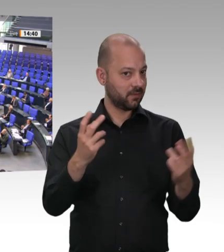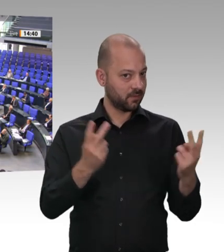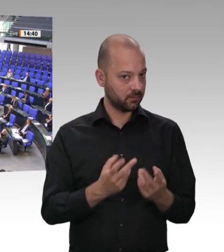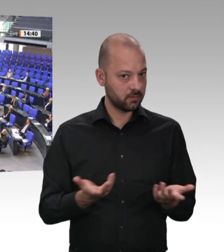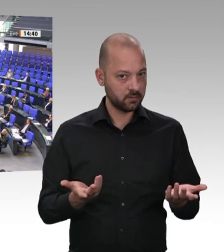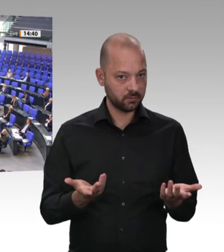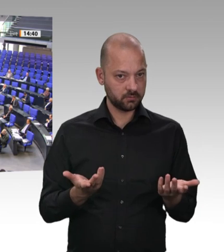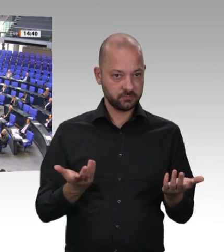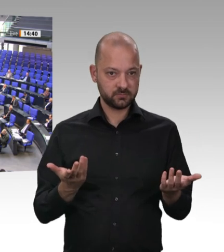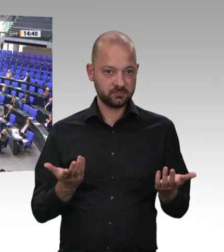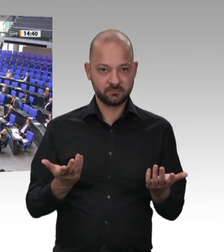einfach nur heuchlerisch. Vielen Dank.